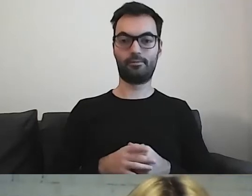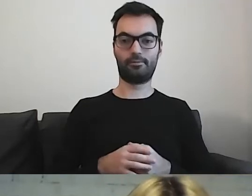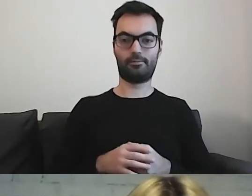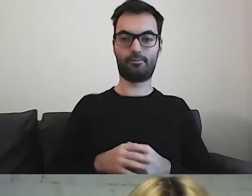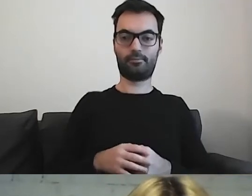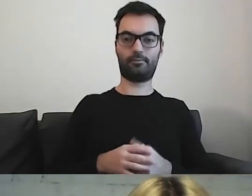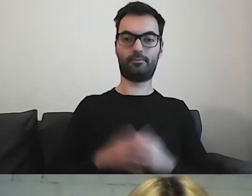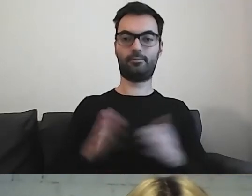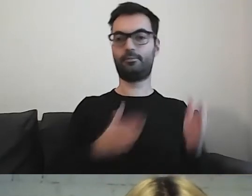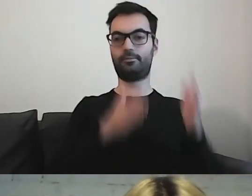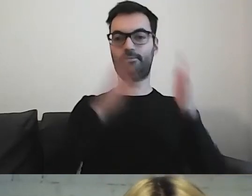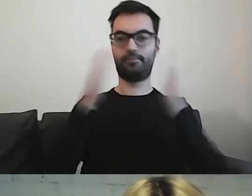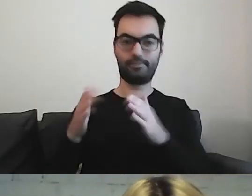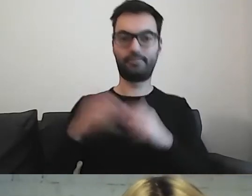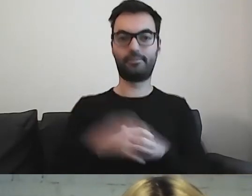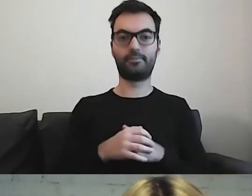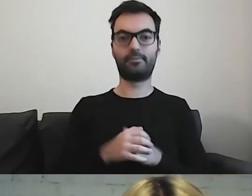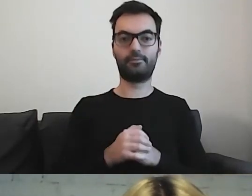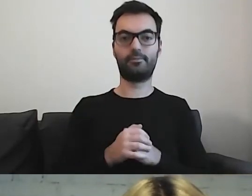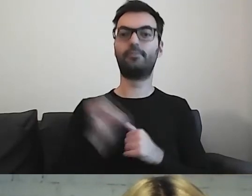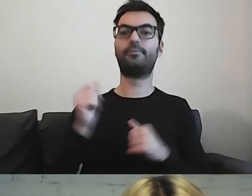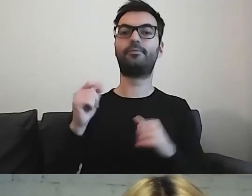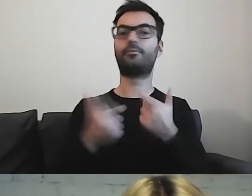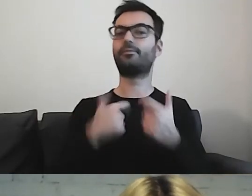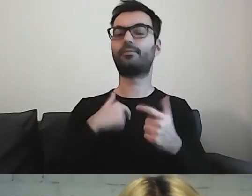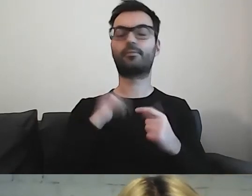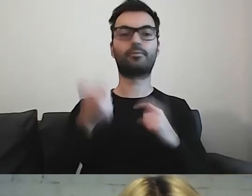to co robię zawsze - zastanawiam się, dla kogo piszę.